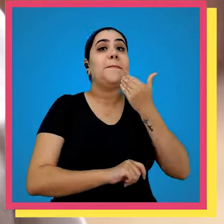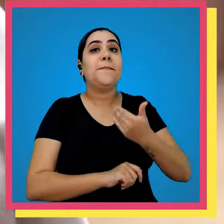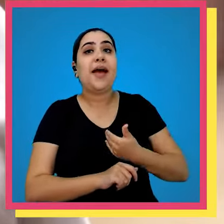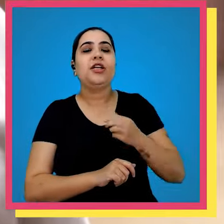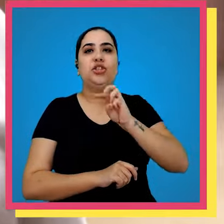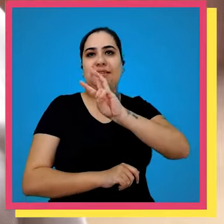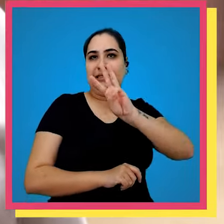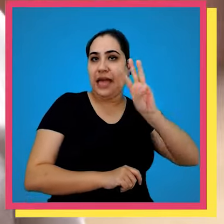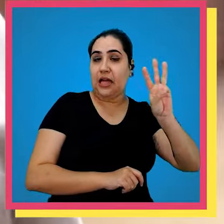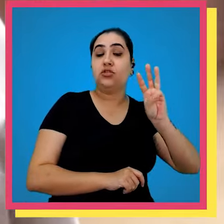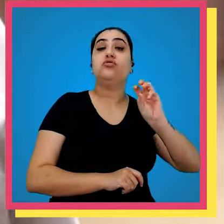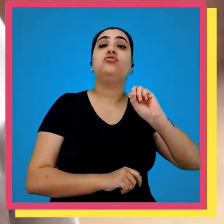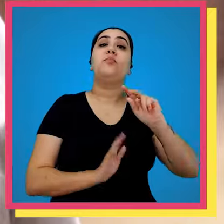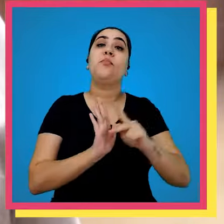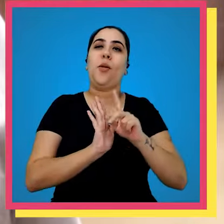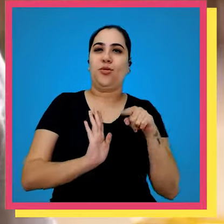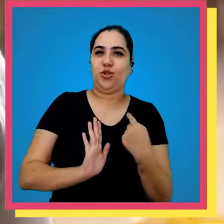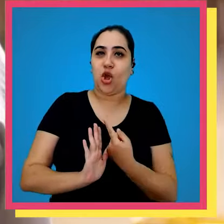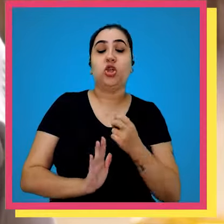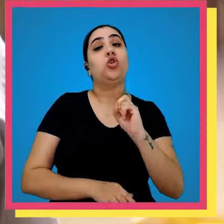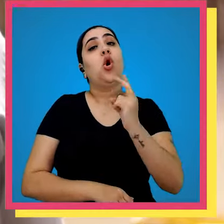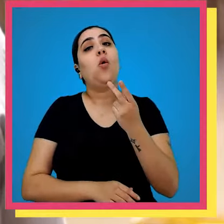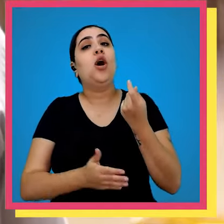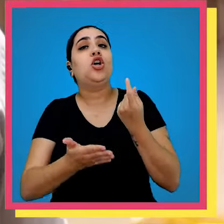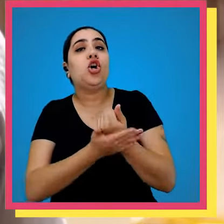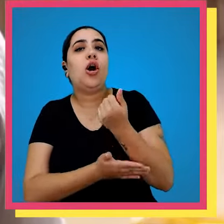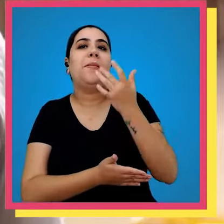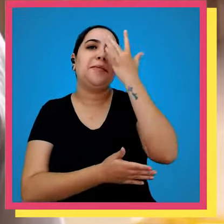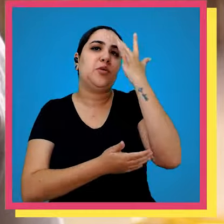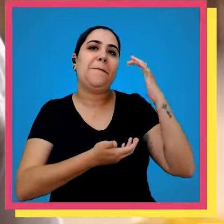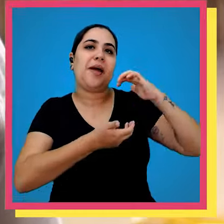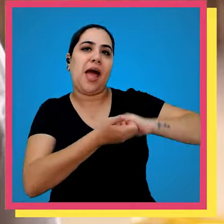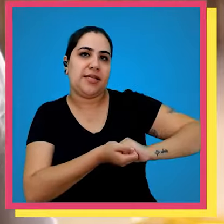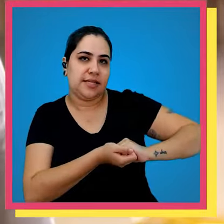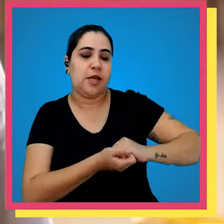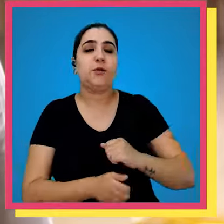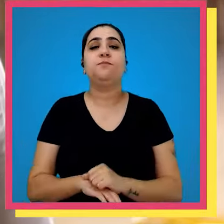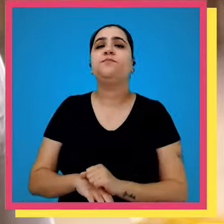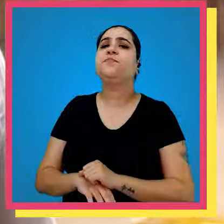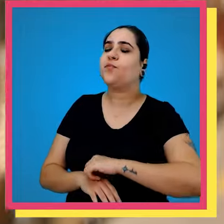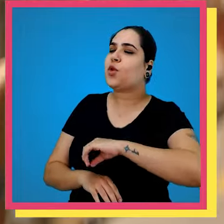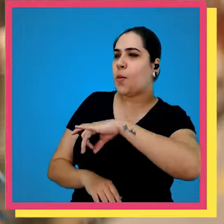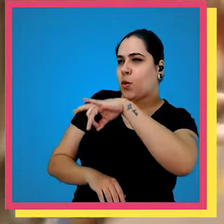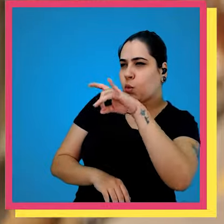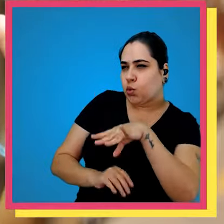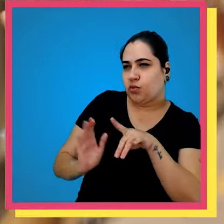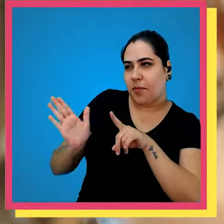clientes que compram através no site ou compram através dos parceiros digitais e por último